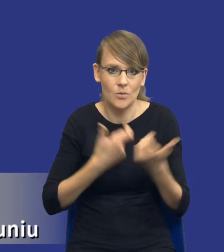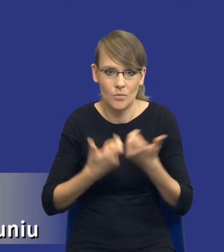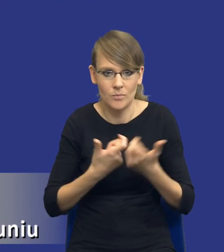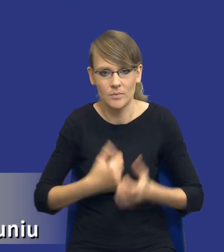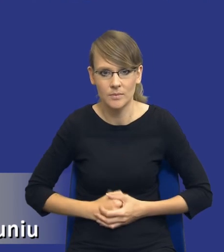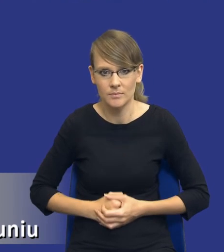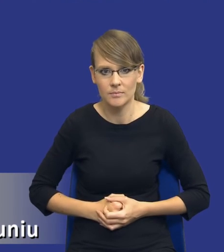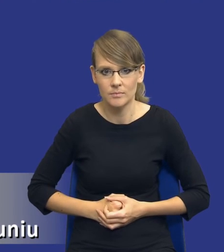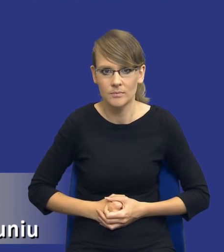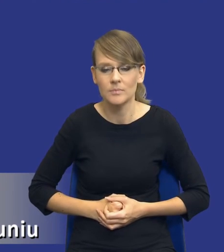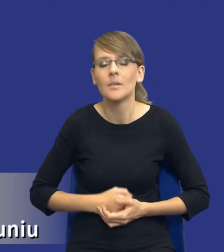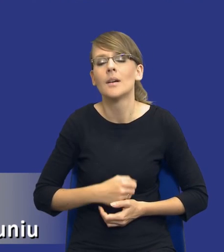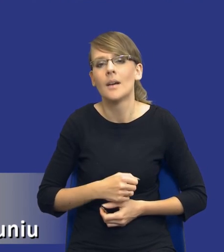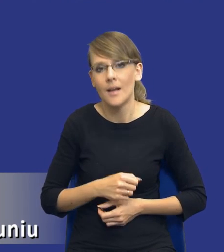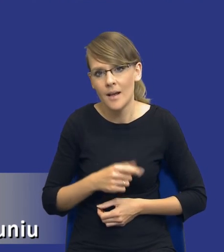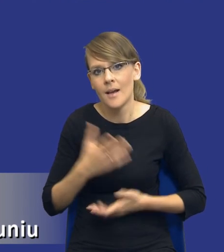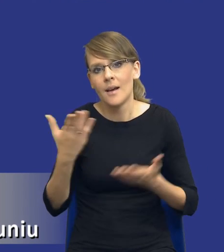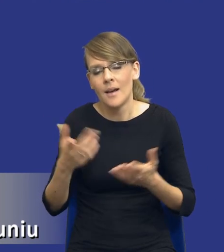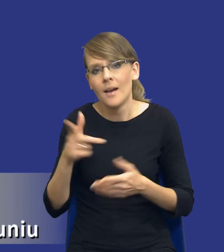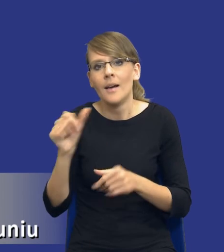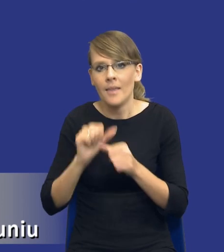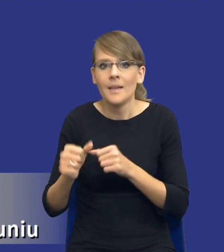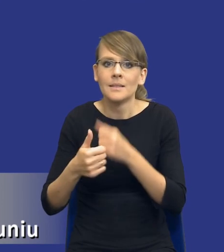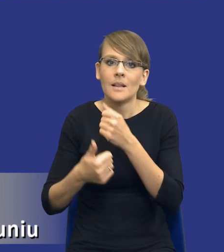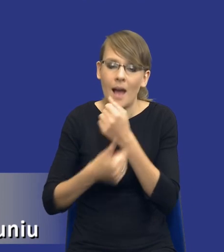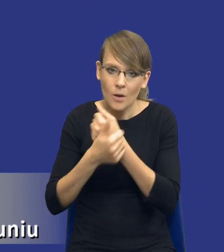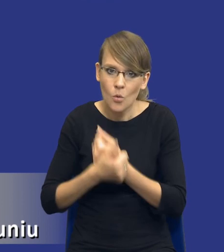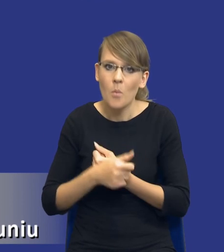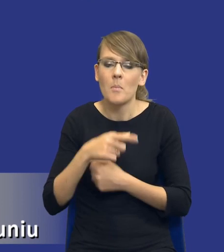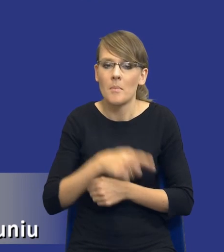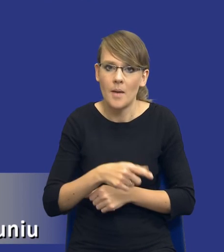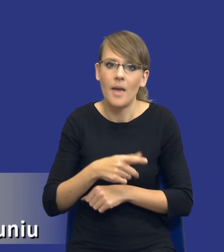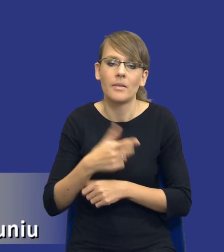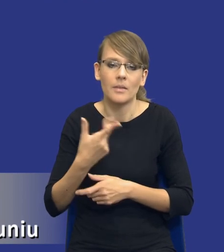Oczywiście znowu są argumenty, które za tym przemawiają. Natomiast istotne jest, drodzy Państwo, to,